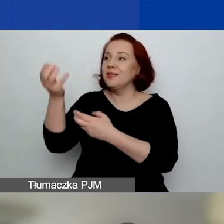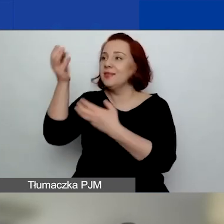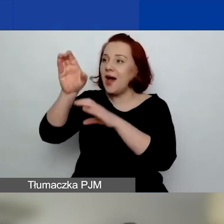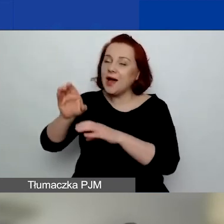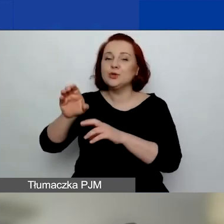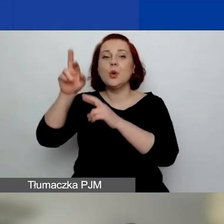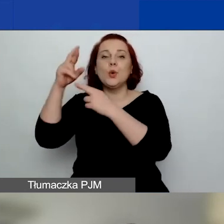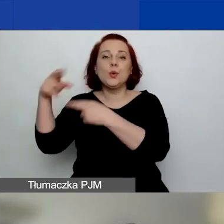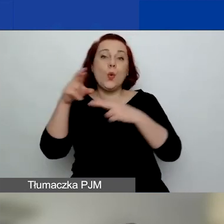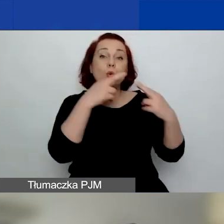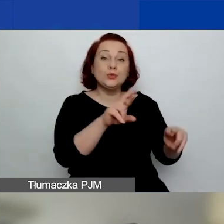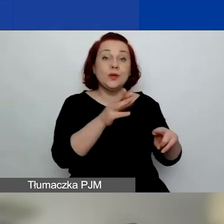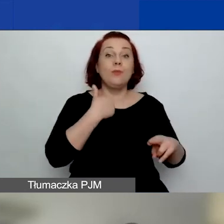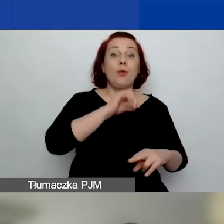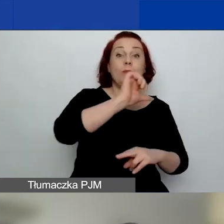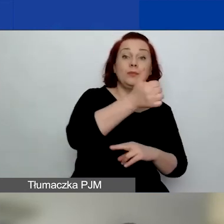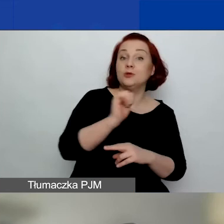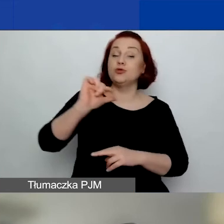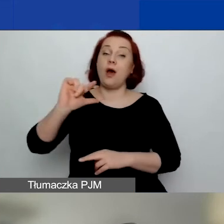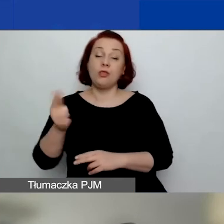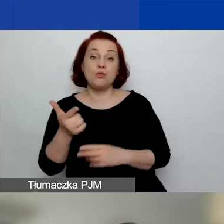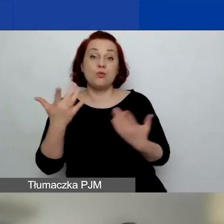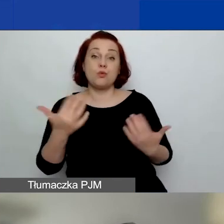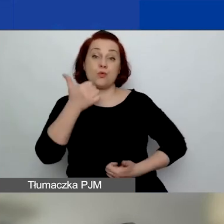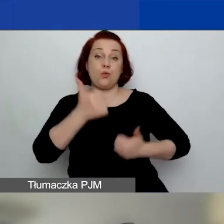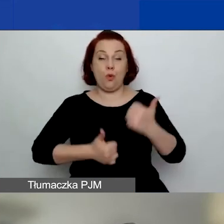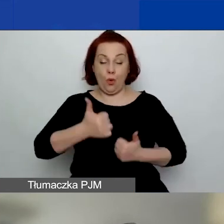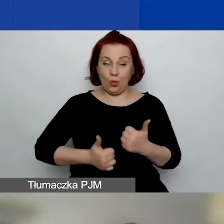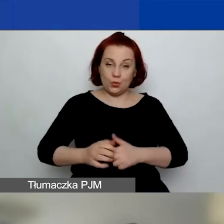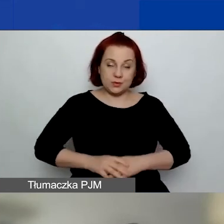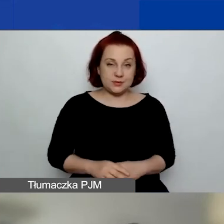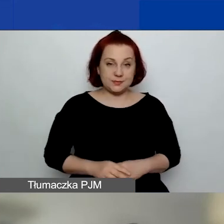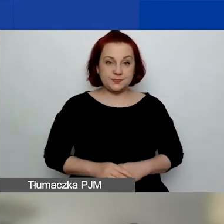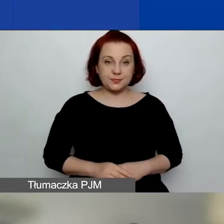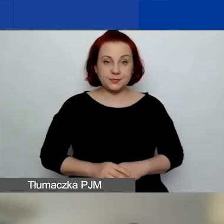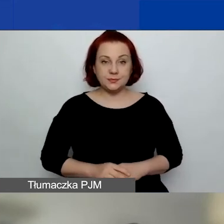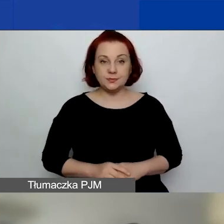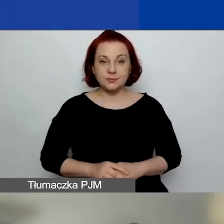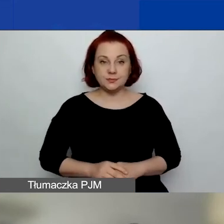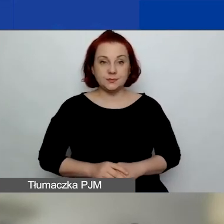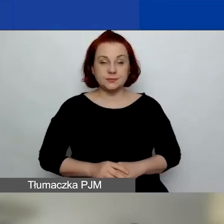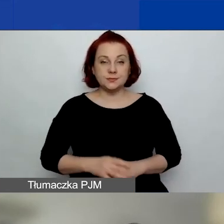na które warto zwrócić uwagę, różnice między pierwszym a drugim konkursem tematycznym.